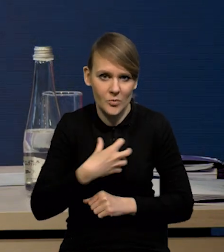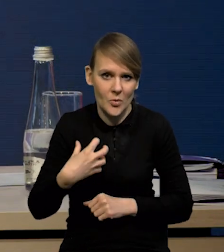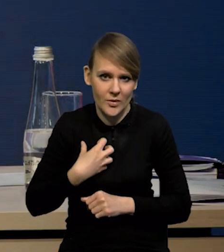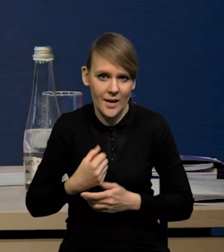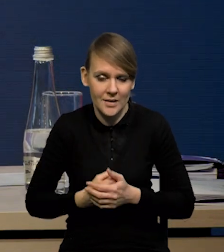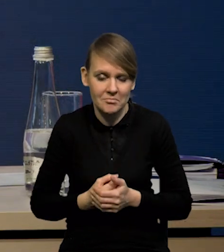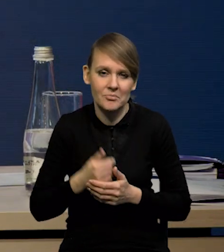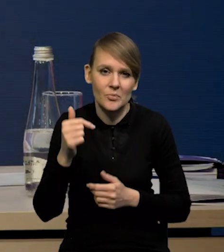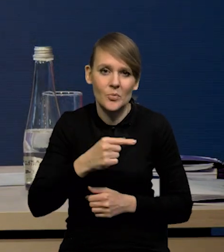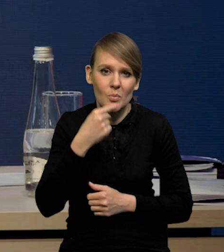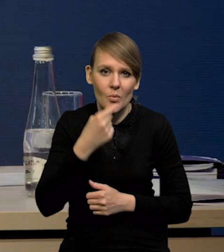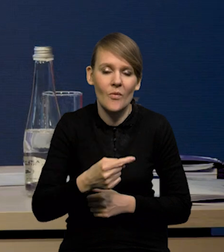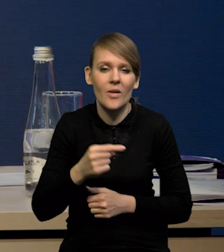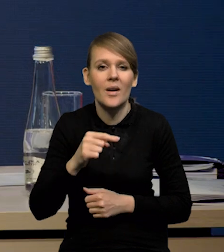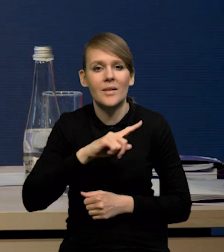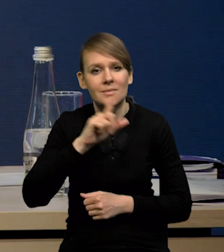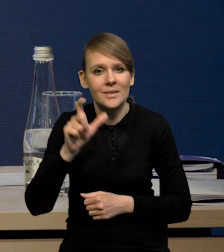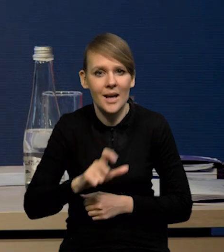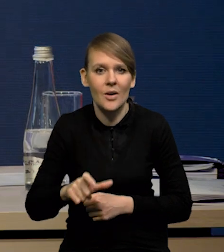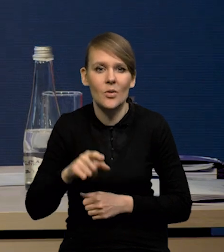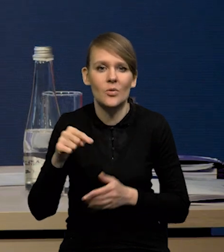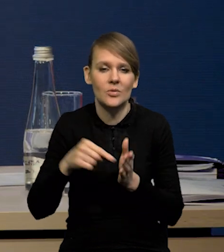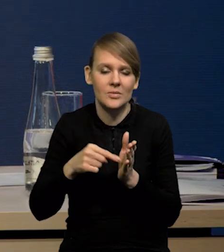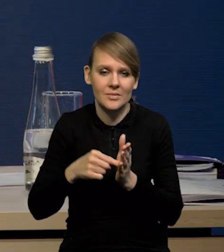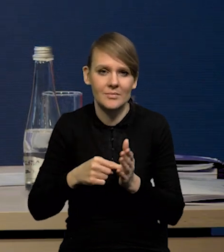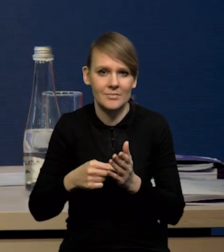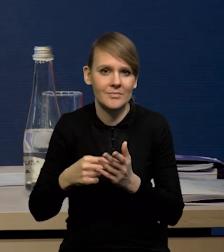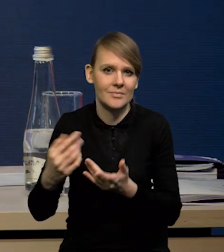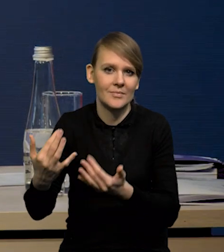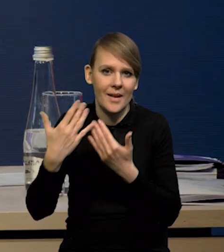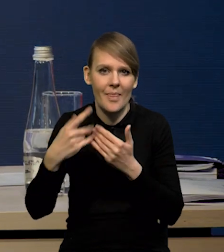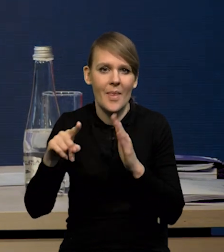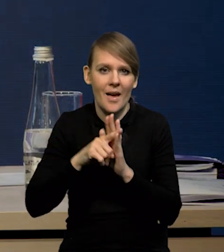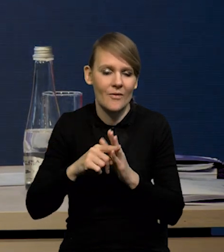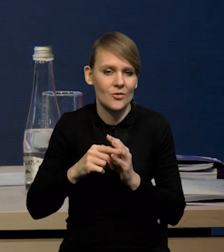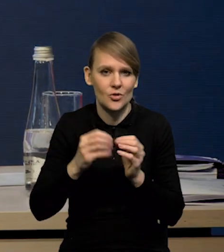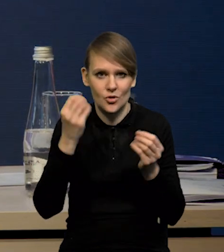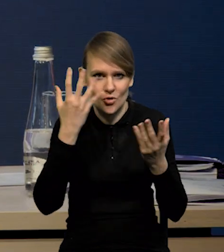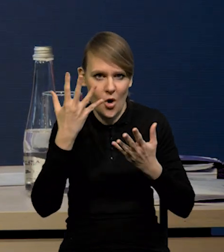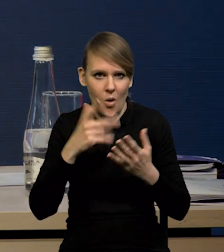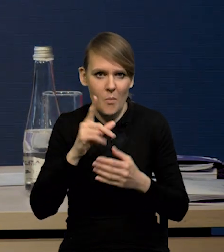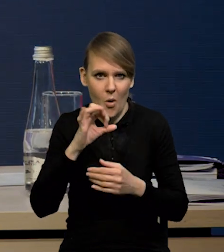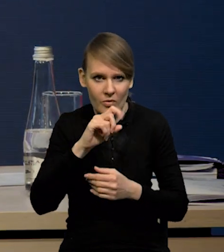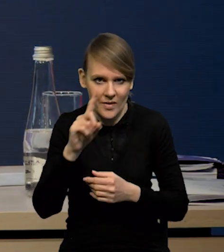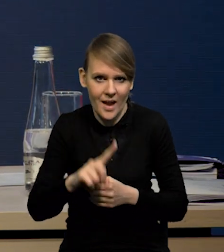no to trzeba powiedzieć, że cały czas jesteśmy pod wpływem tych silnych negatywnych szoków podażowych obniżających nam wzrost gospodarczy.